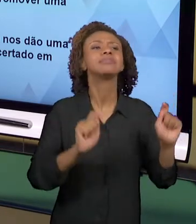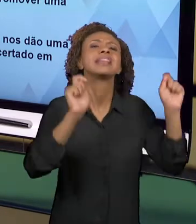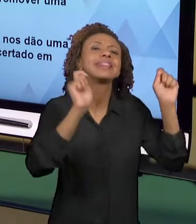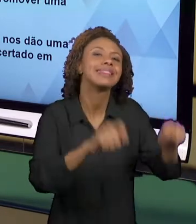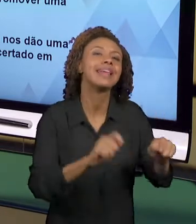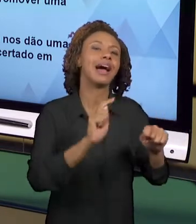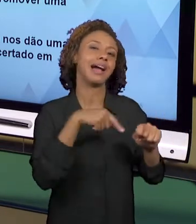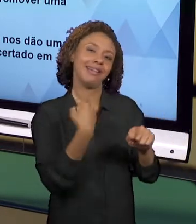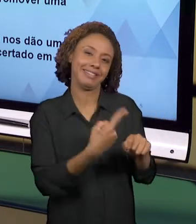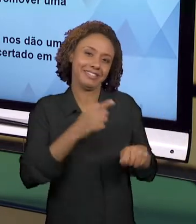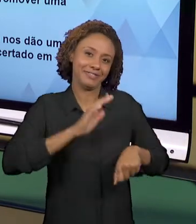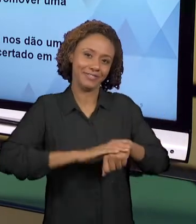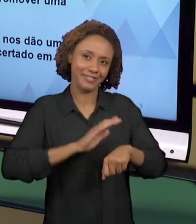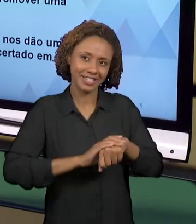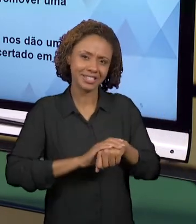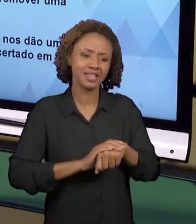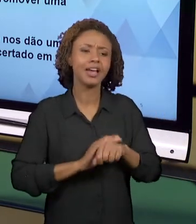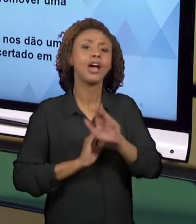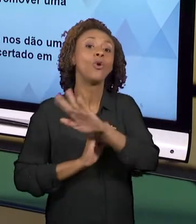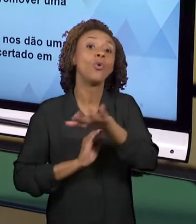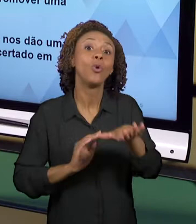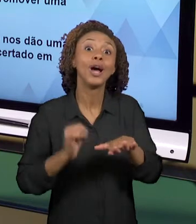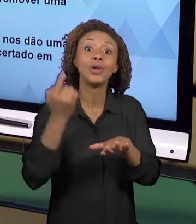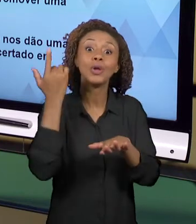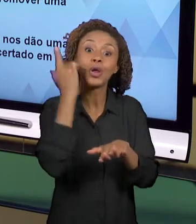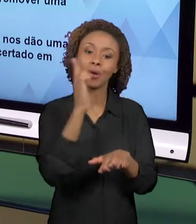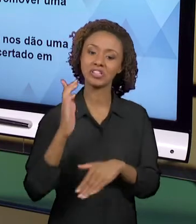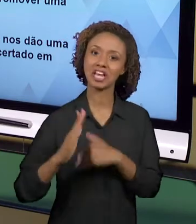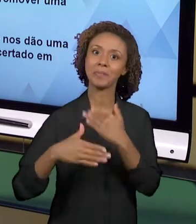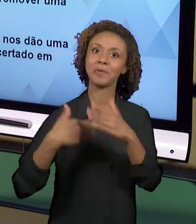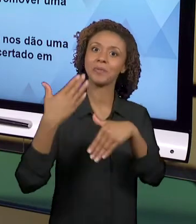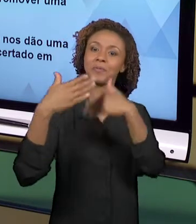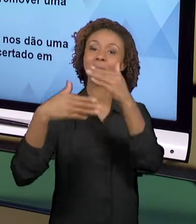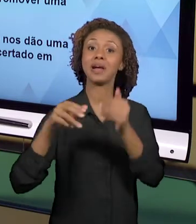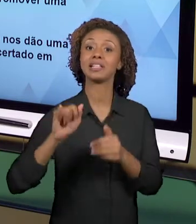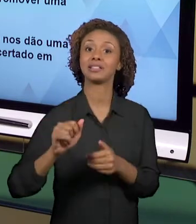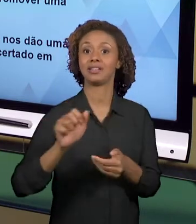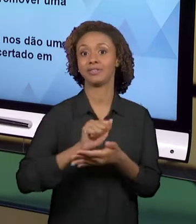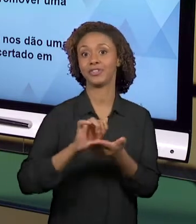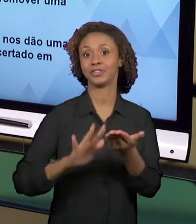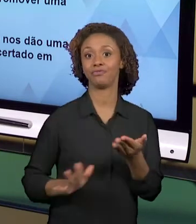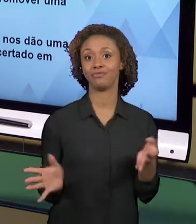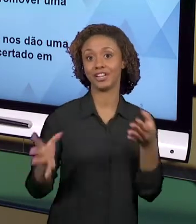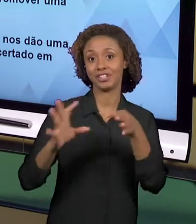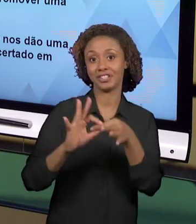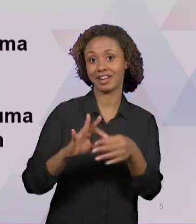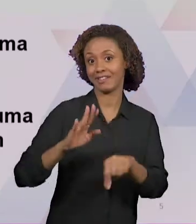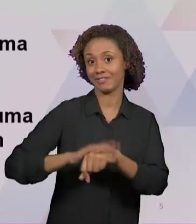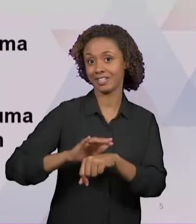QUE O NOSSO ALUNO GANHA EM DESENVOLVER ATIVIDADES INTEGRADAS? HÁ UM COMPROMISSO MUITO GRANDE DO